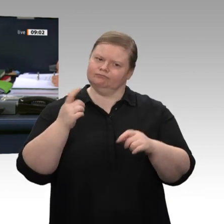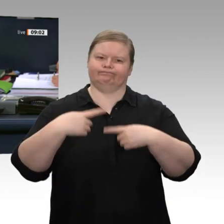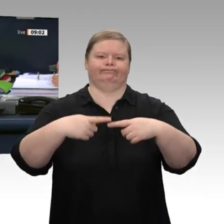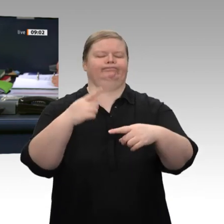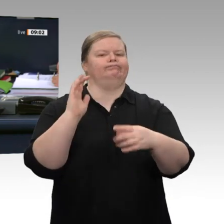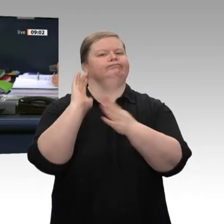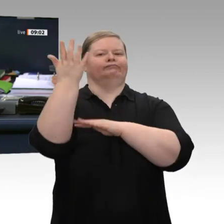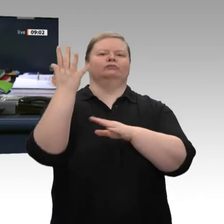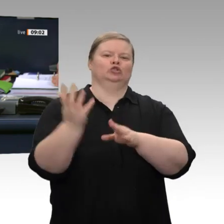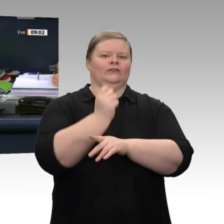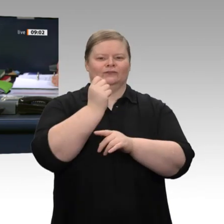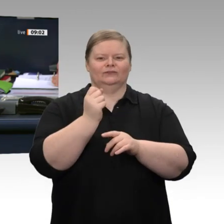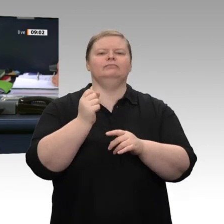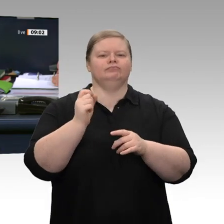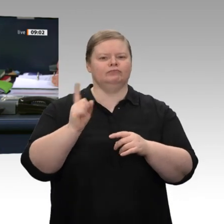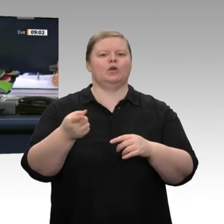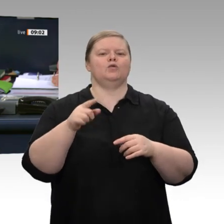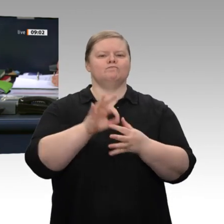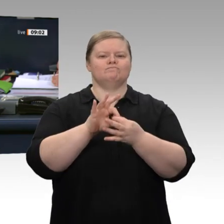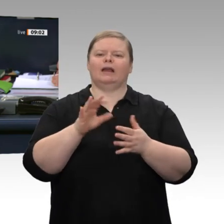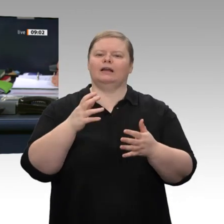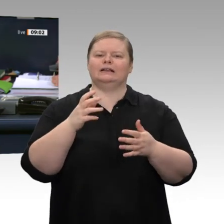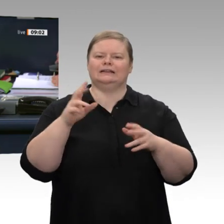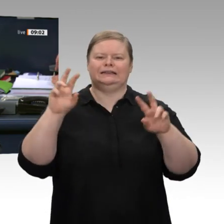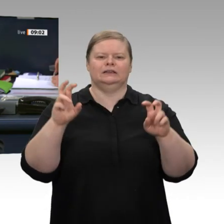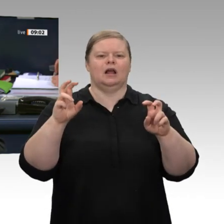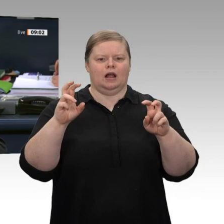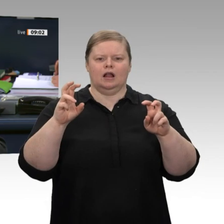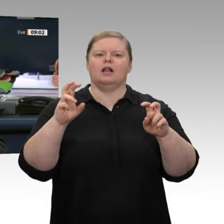zu dem Antrag der Fraktion der FDP mit dem Titel „Tempo für Deutschland“. Und